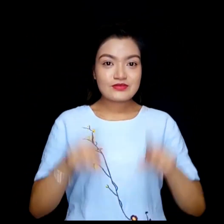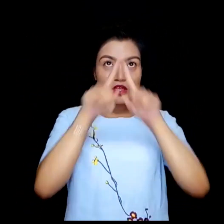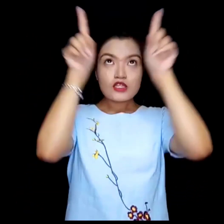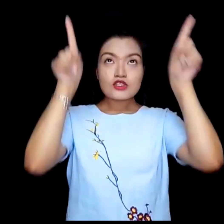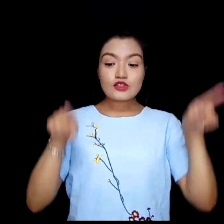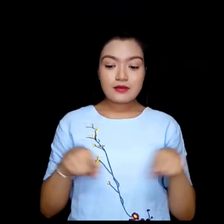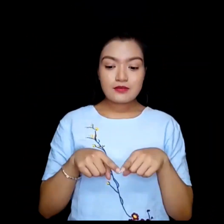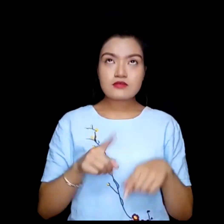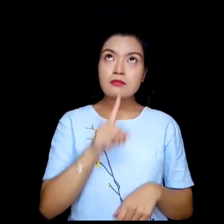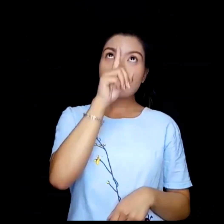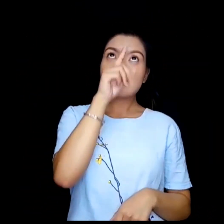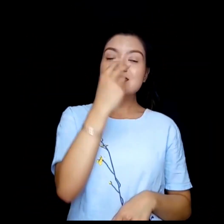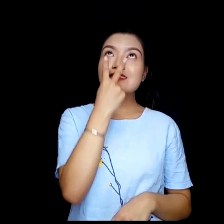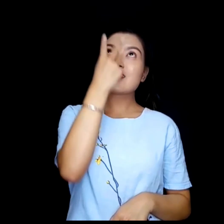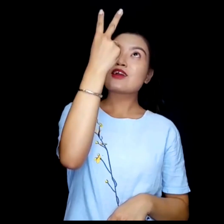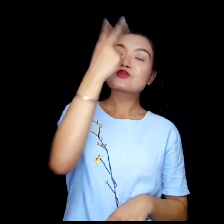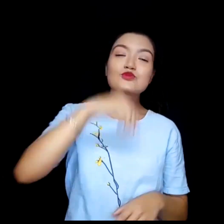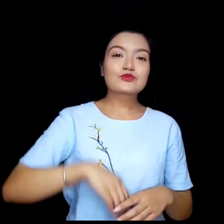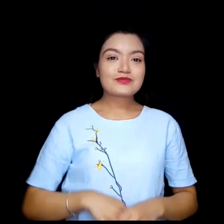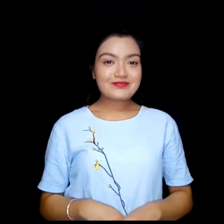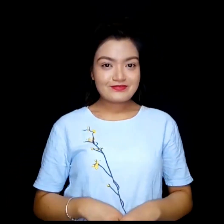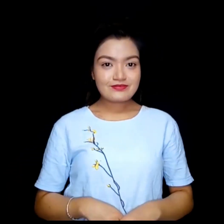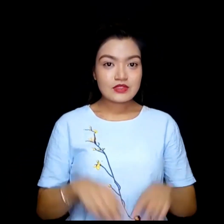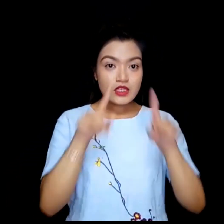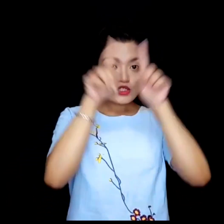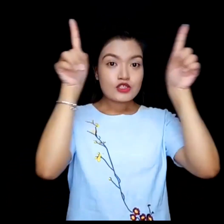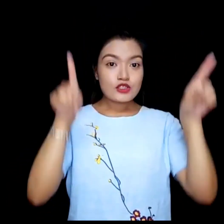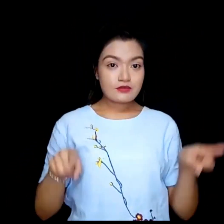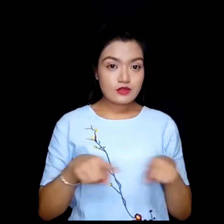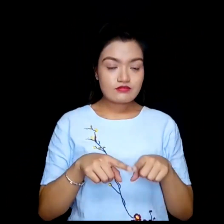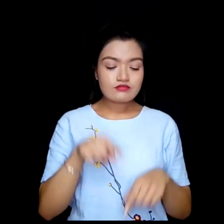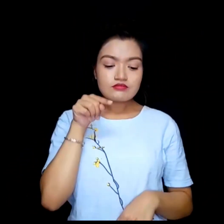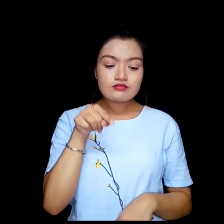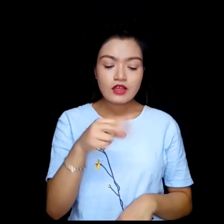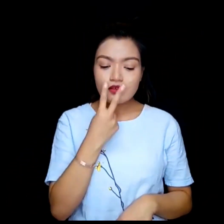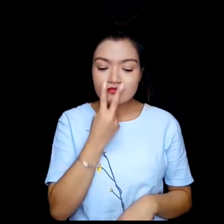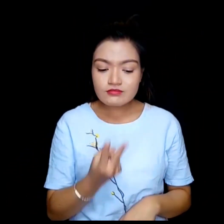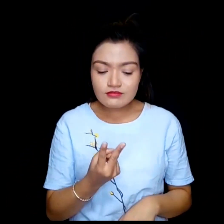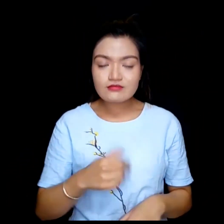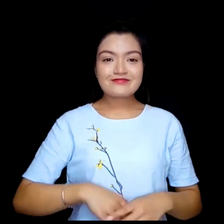तपाई स्कीनको माथी देख्नुहुन्छ तपाई स्कीनको तल देख्नुहुन्छ